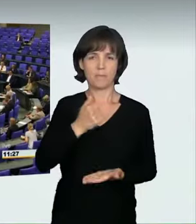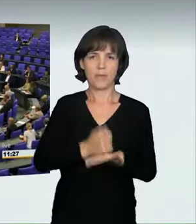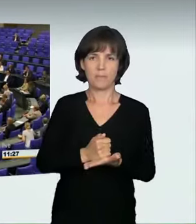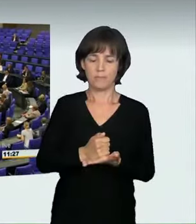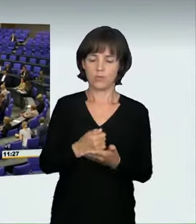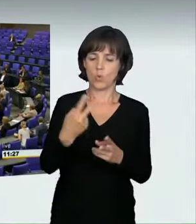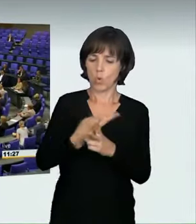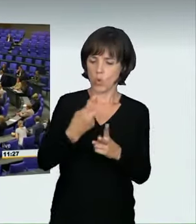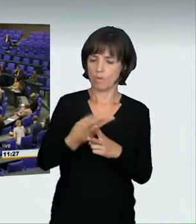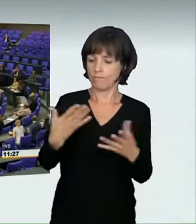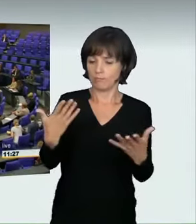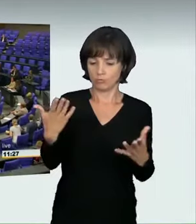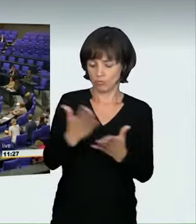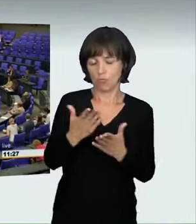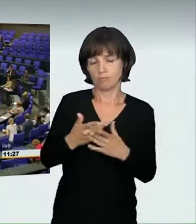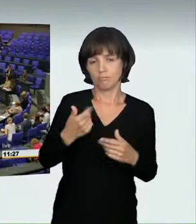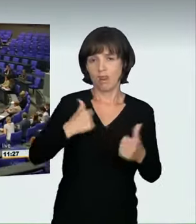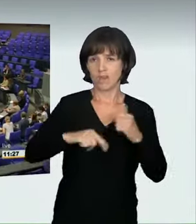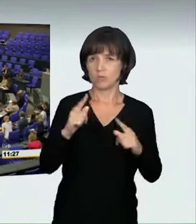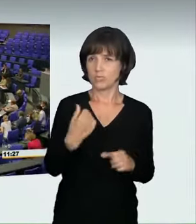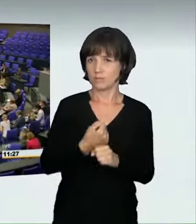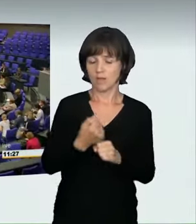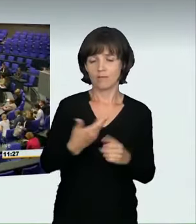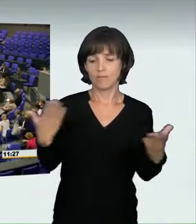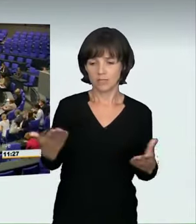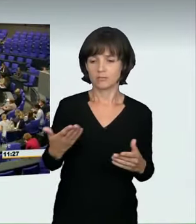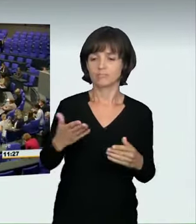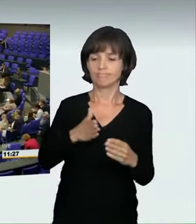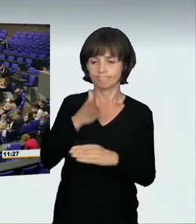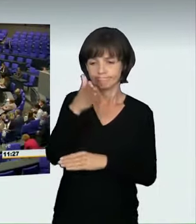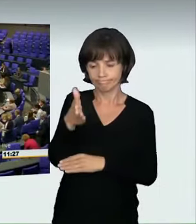die Überbringung von Todesnachrichten mit diesem Satz einleiten.